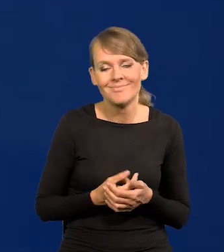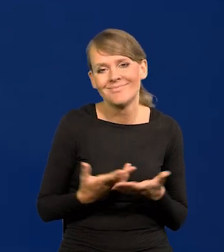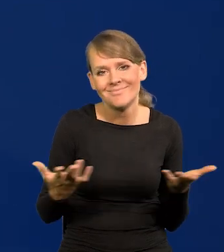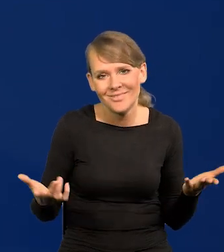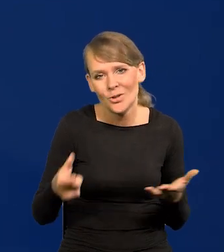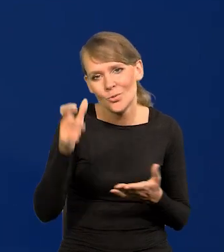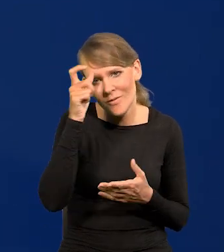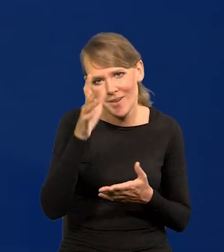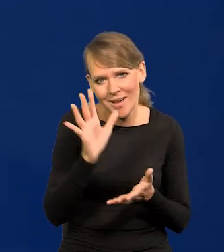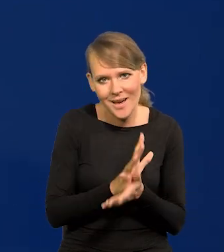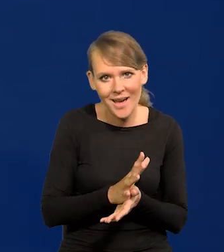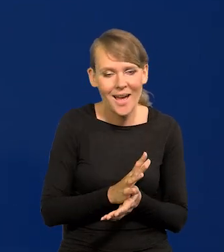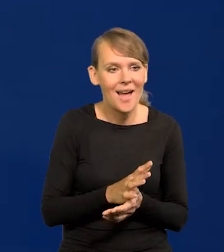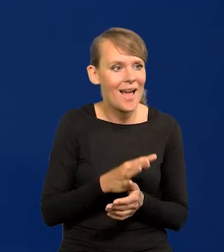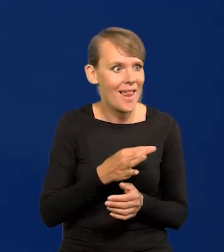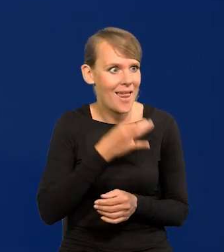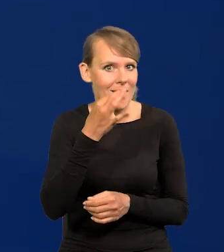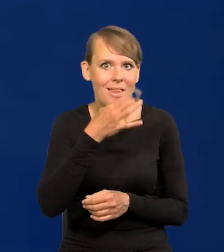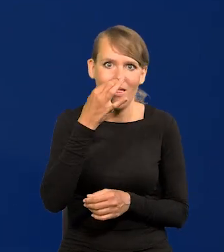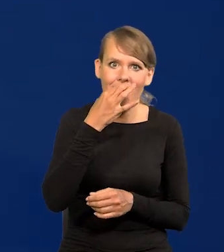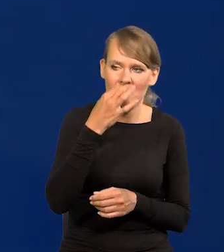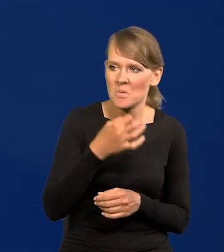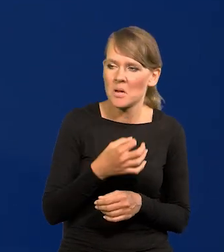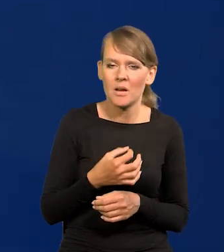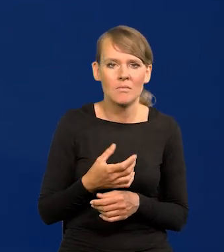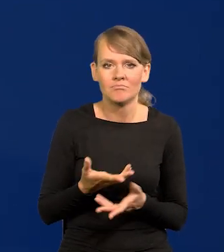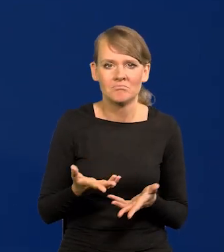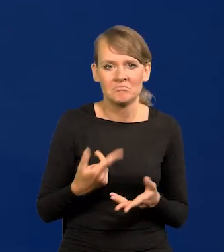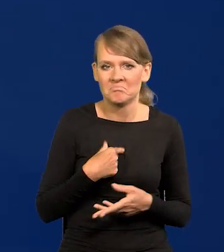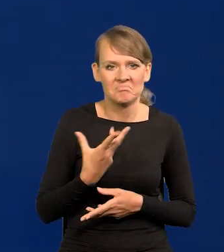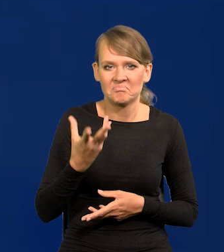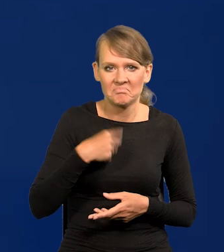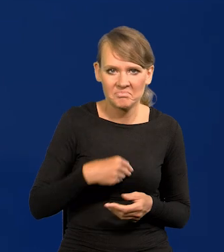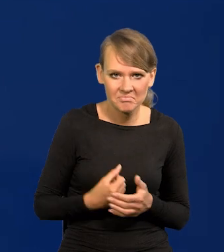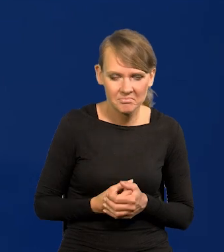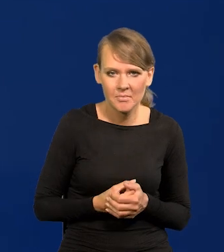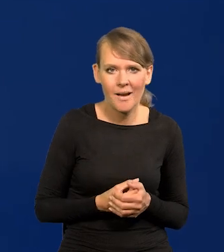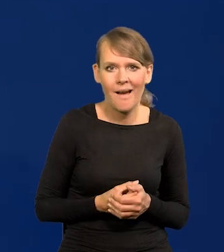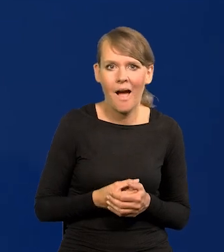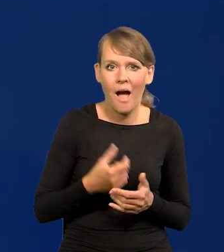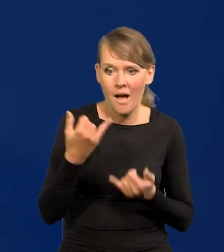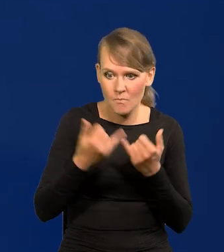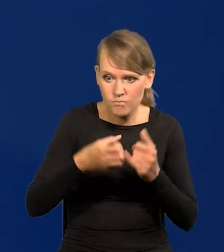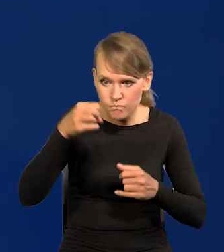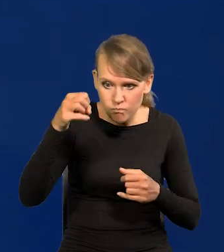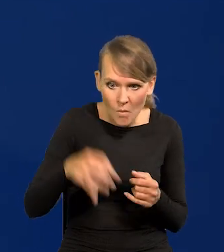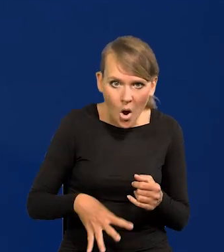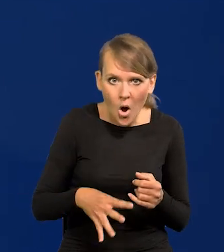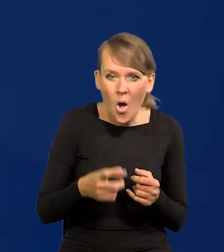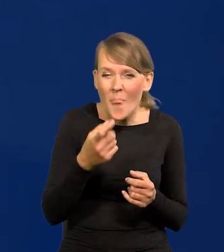My łatwo przyjmujemy polepszanie się naszej sytuacji, a bardzo dramatycznie pogarszanie, nawet niewielkie.